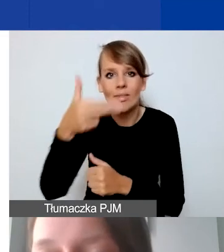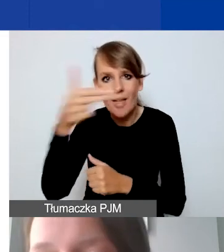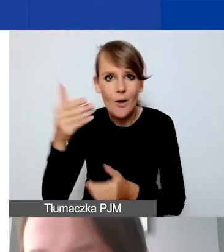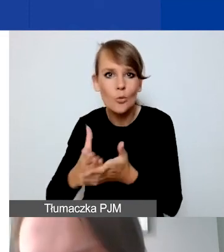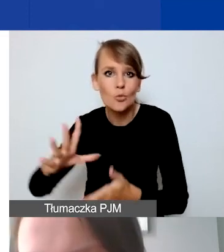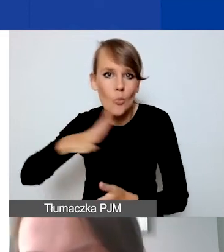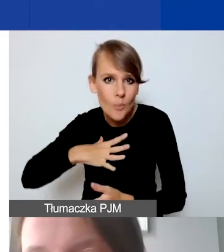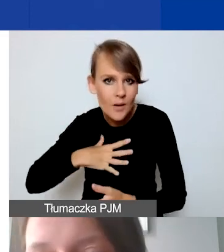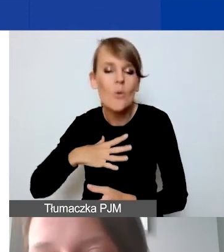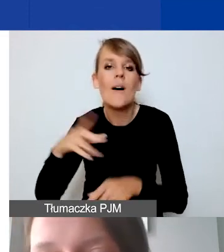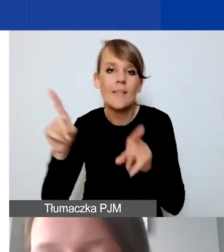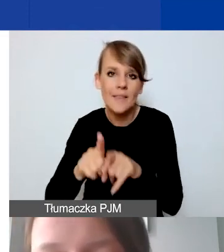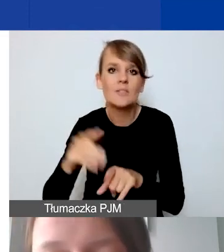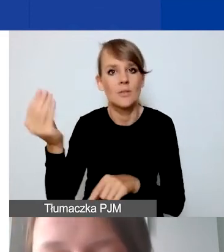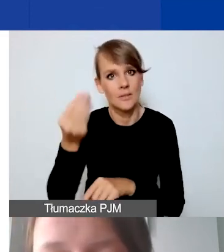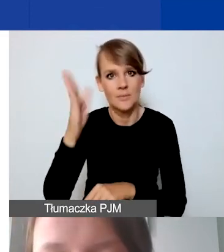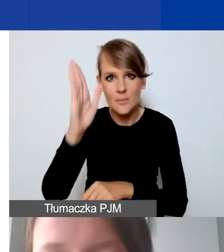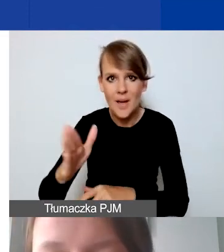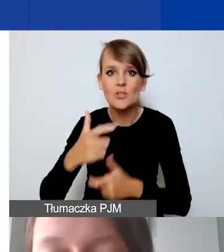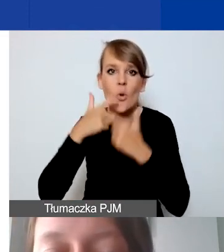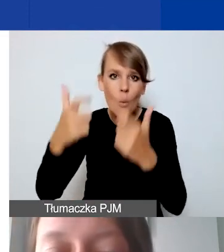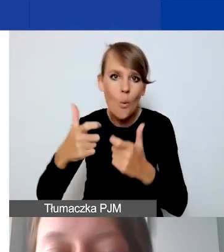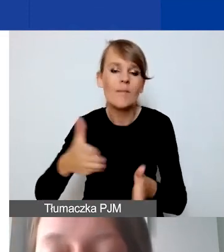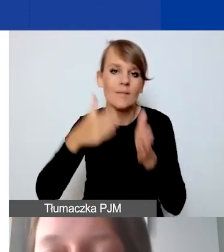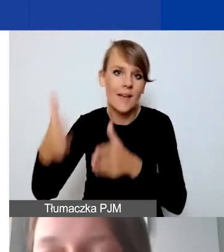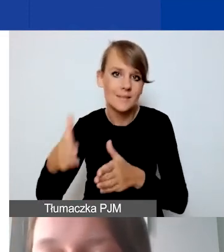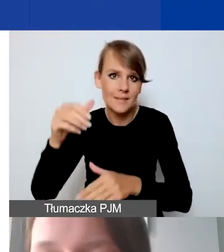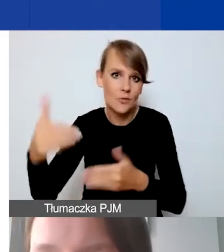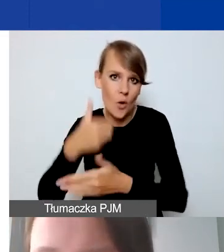Który też będziemy ogłaszali w kolejnym roku.